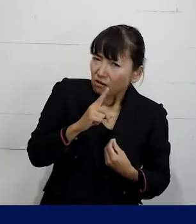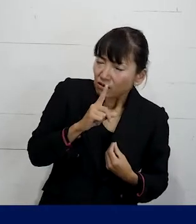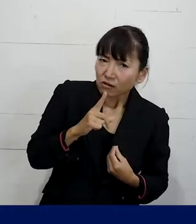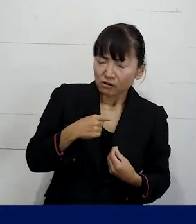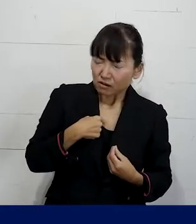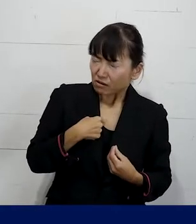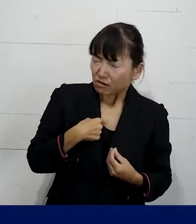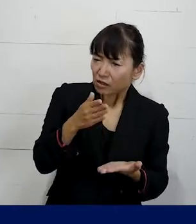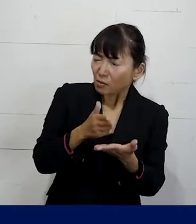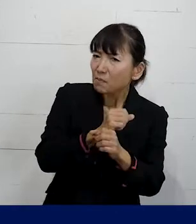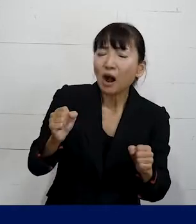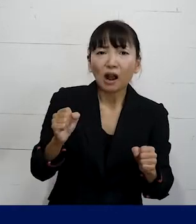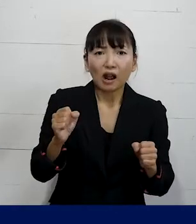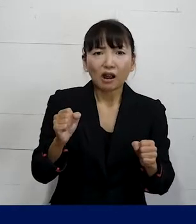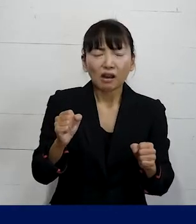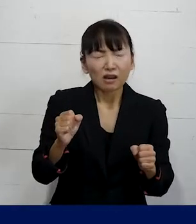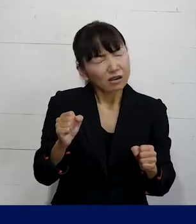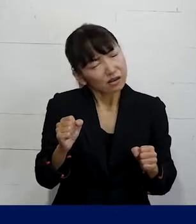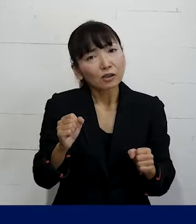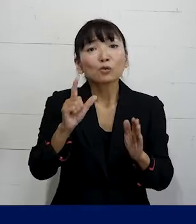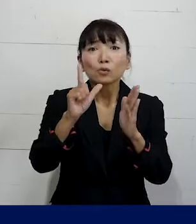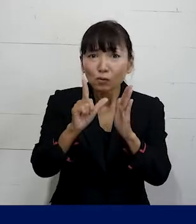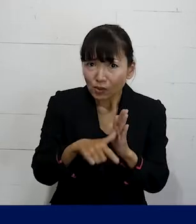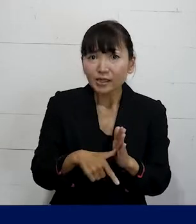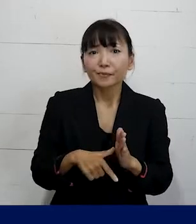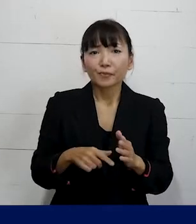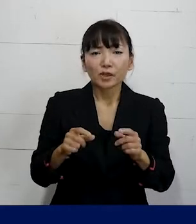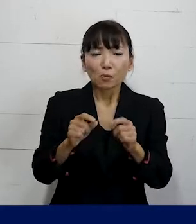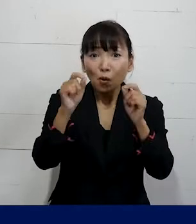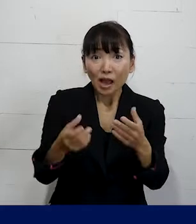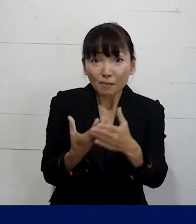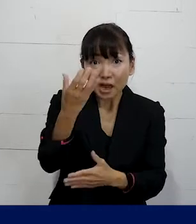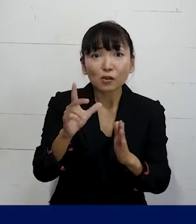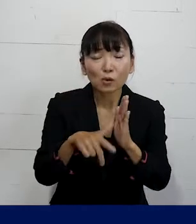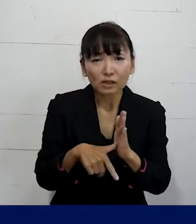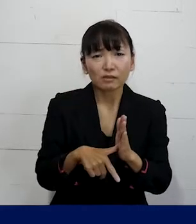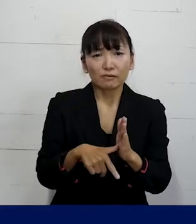これをなんと表現したらいいのかわからないな みたいな職場の問題は